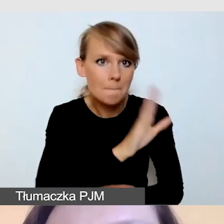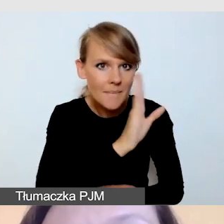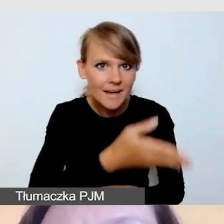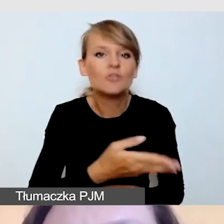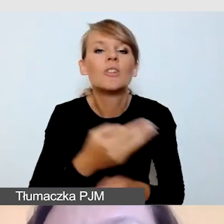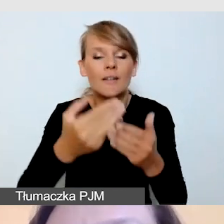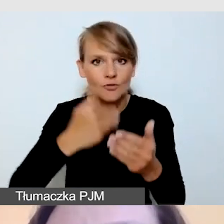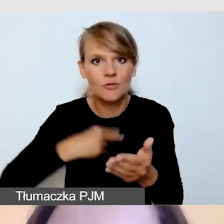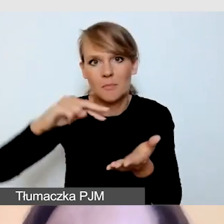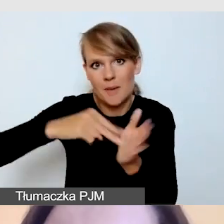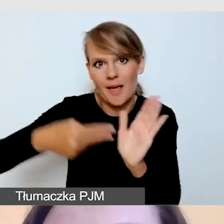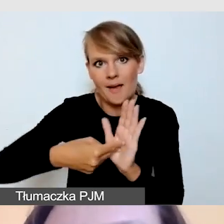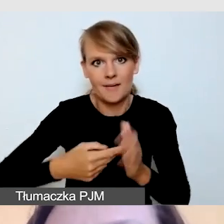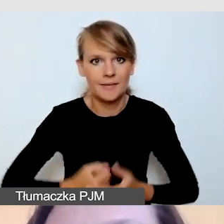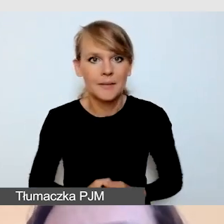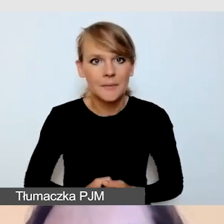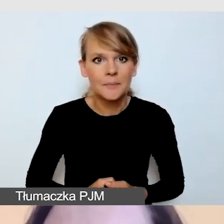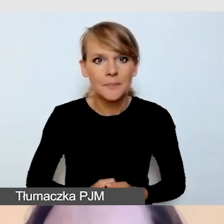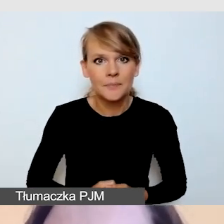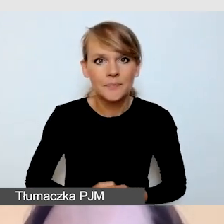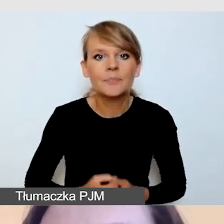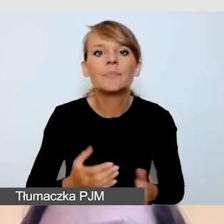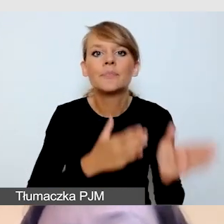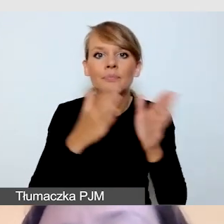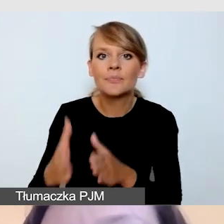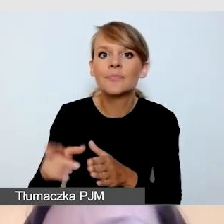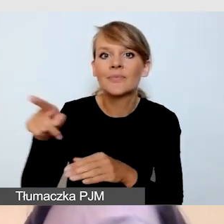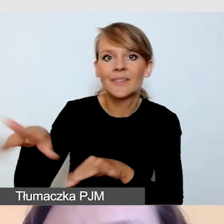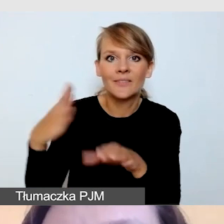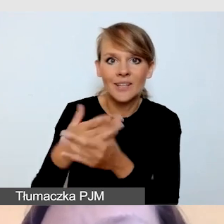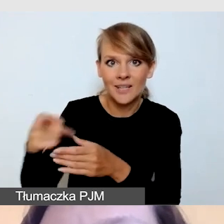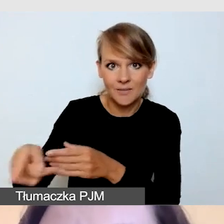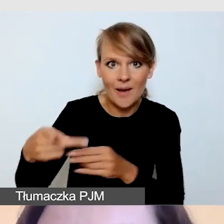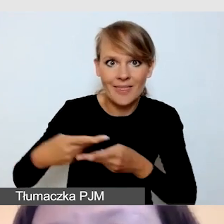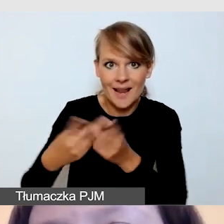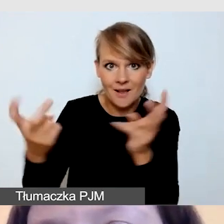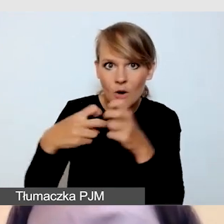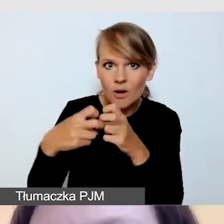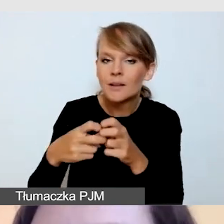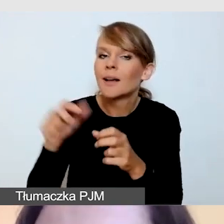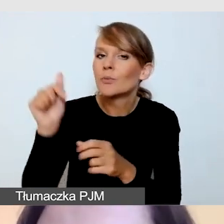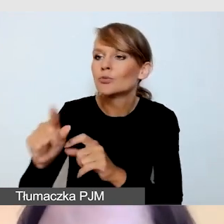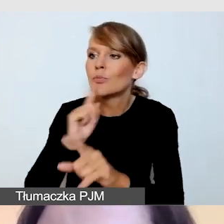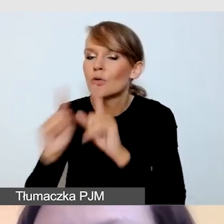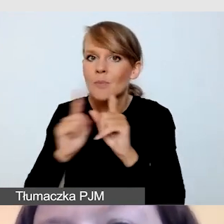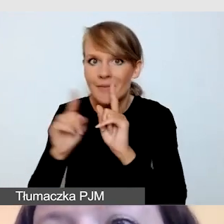Rozmawiamy z dostawcą transmisji, czy na pewno wie, jak połączyć usługi,